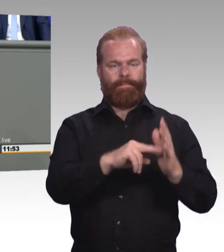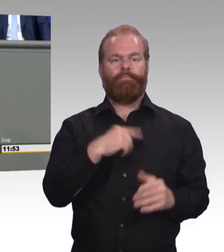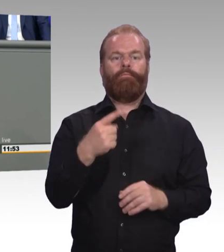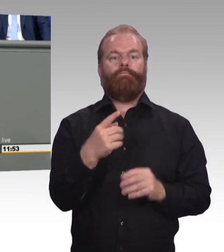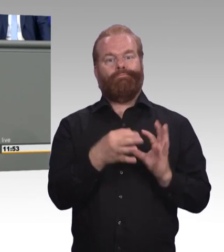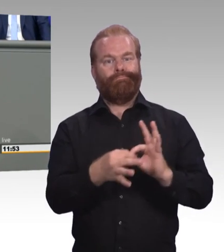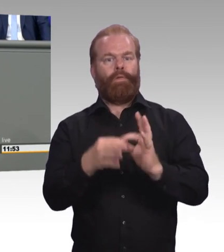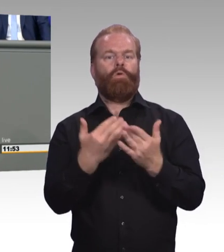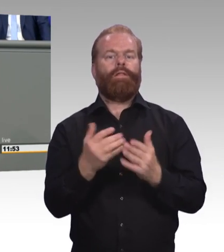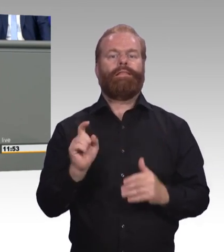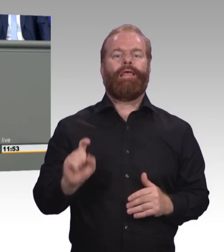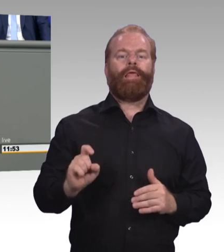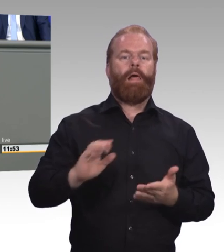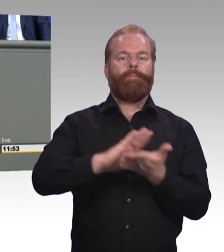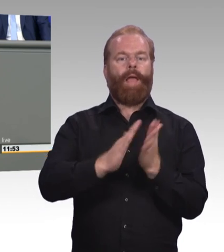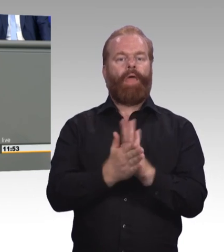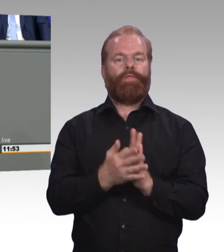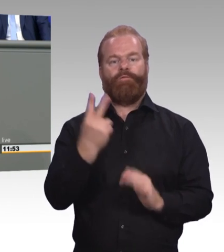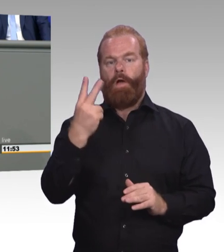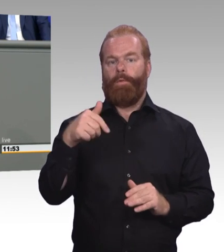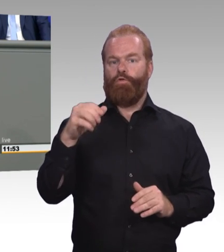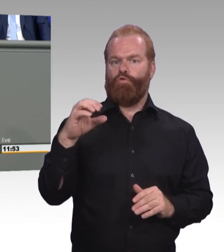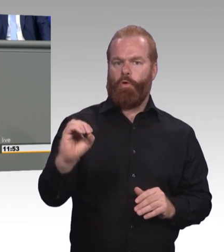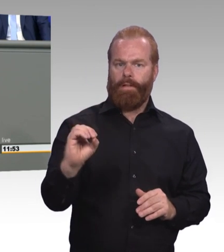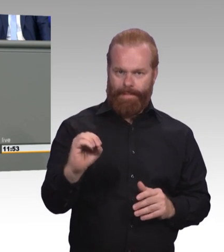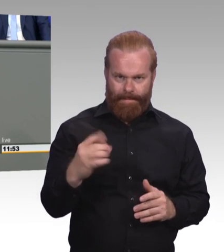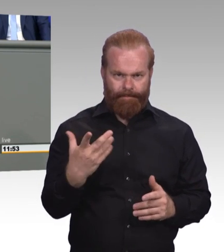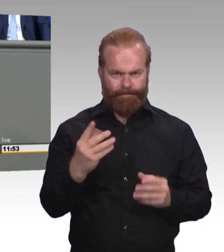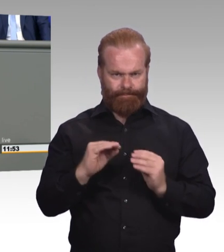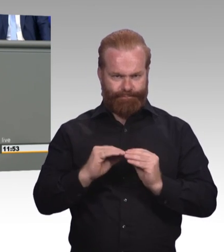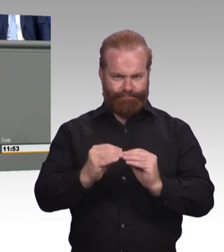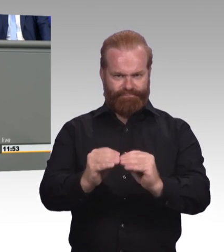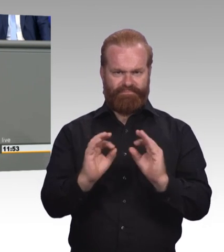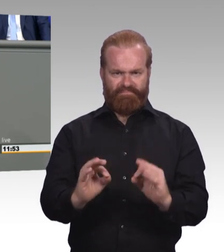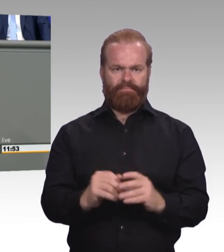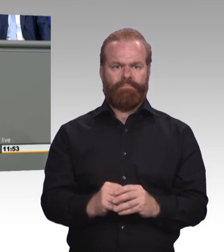wie die einzelnen Wünsche, Ziele und Talente junger Menschen. Ermöglichen wir also über Teilqualifikationen